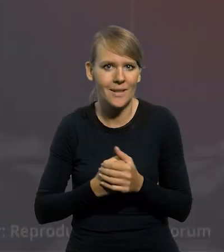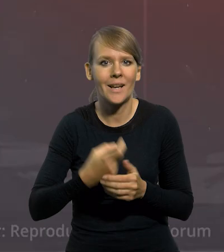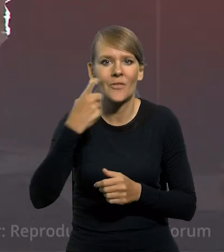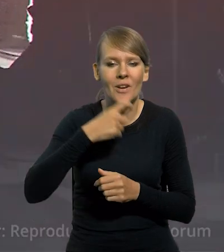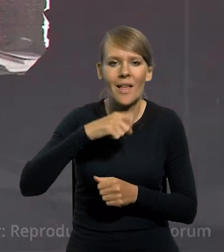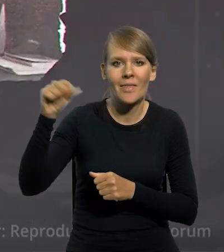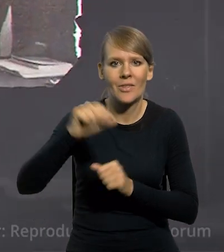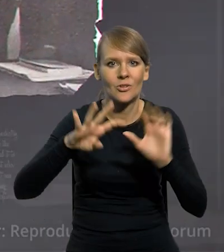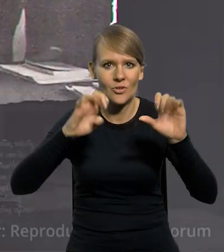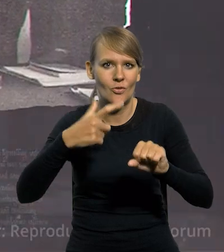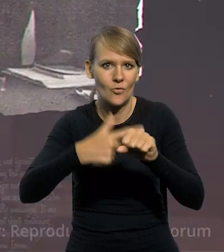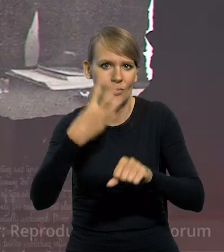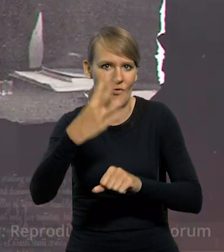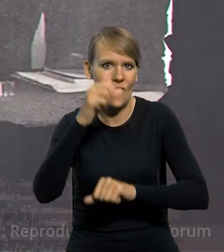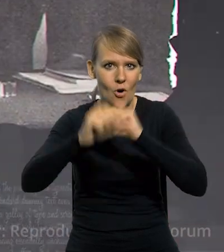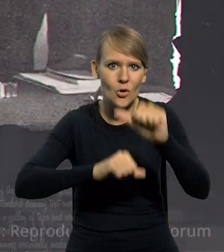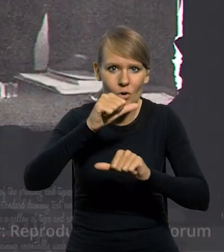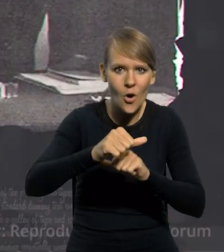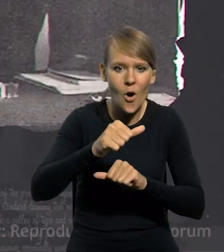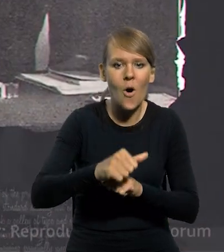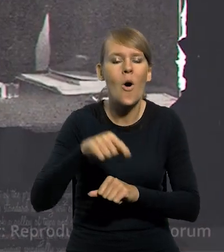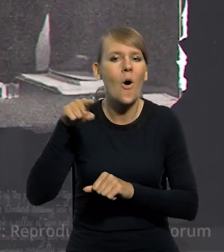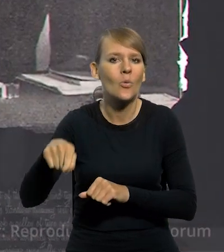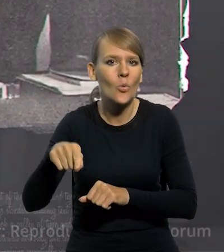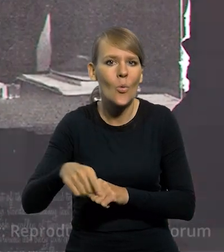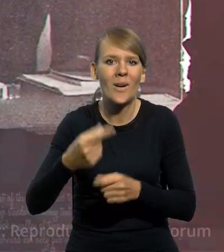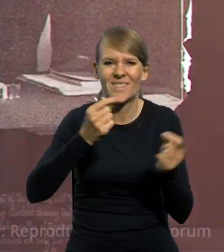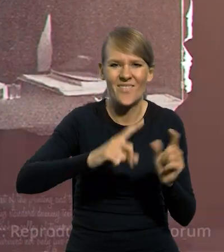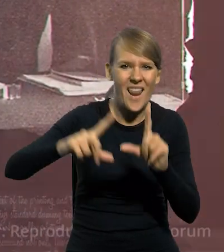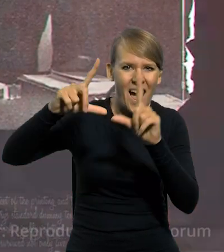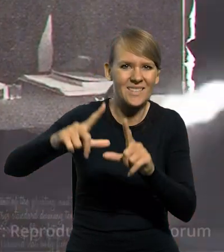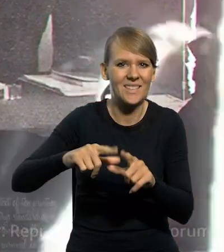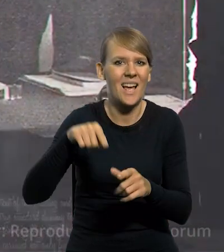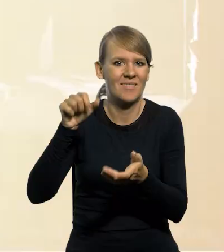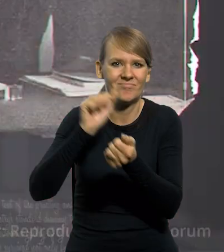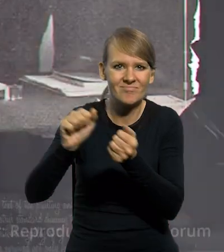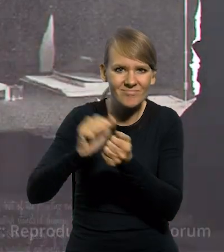W kwietniu 1924 roku w miejsce zniszczonej inflacją marki polskiej